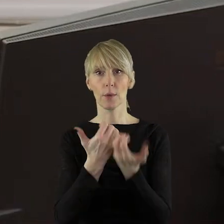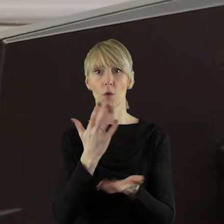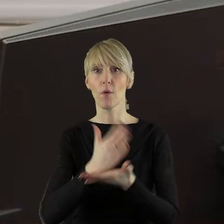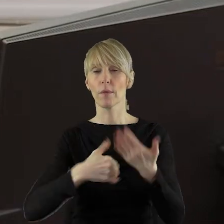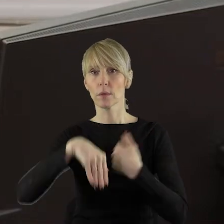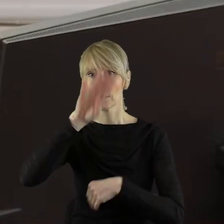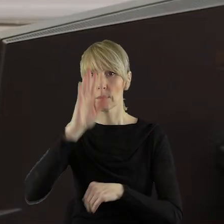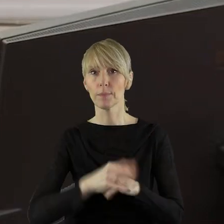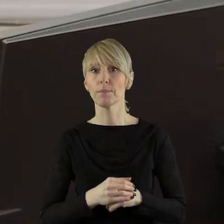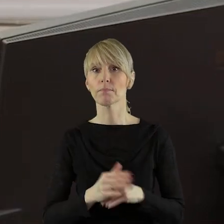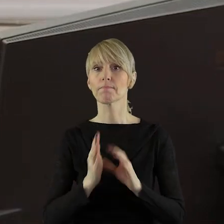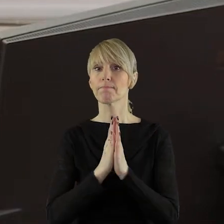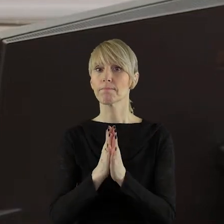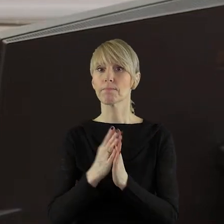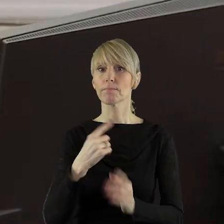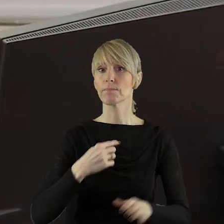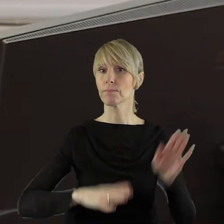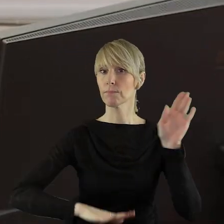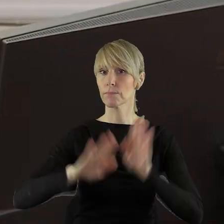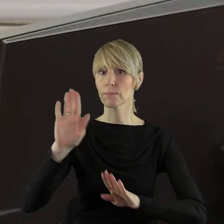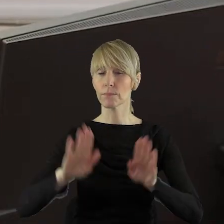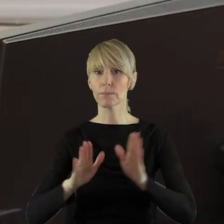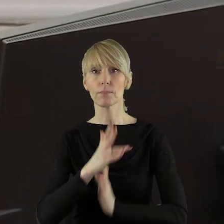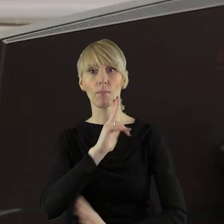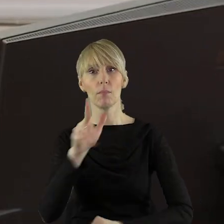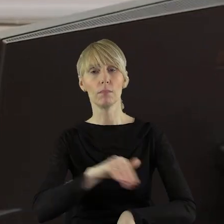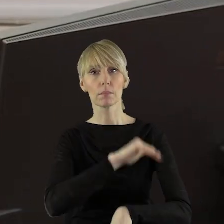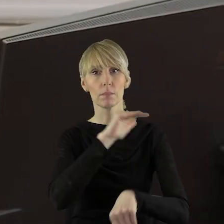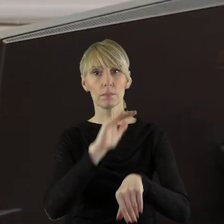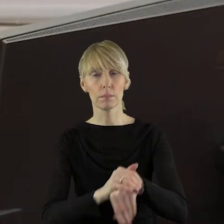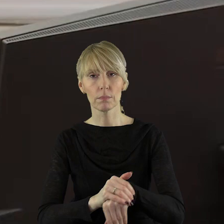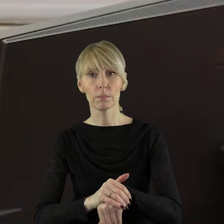stanowiska Sejmiku Województwa Łódzkiego. Zarządzam głosowanie. Kto z państwa radnych